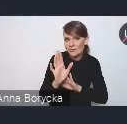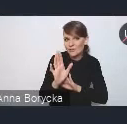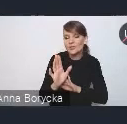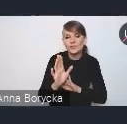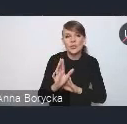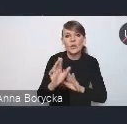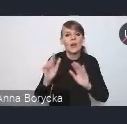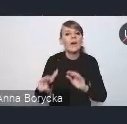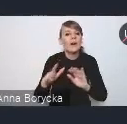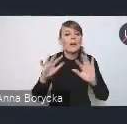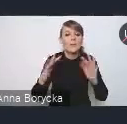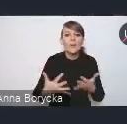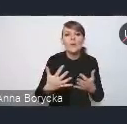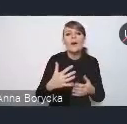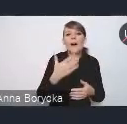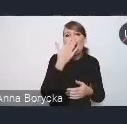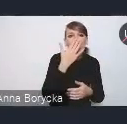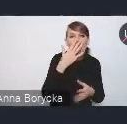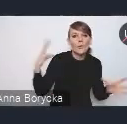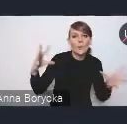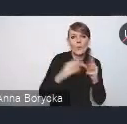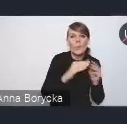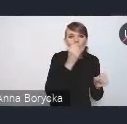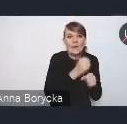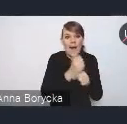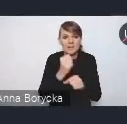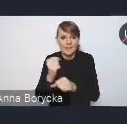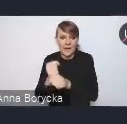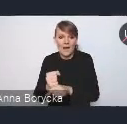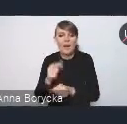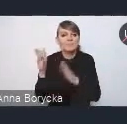jak pracowaliśmy nad tym dokumentem nowej Krajowej Polityki Miejskiej